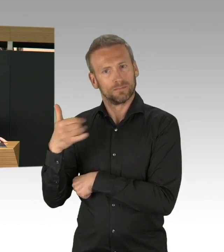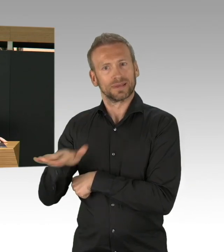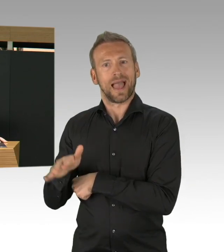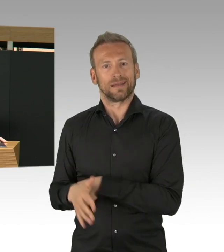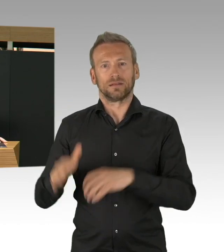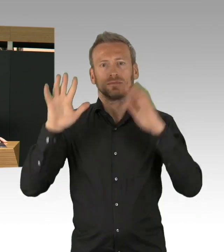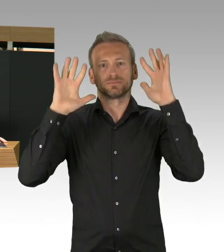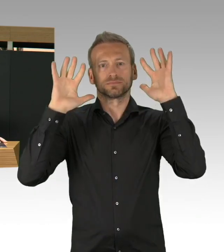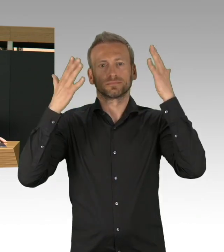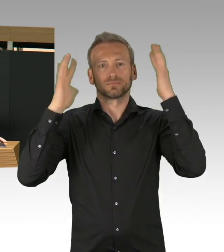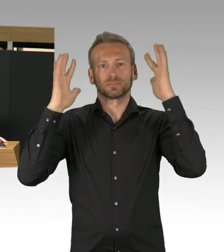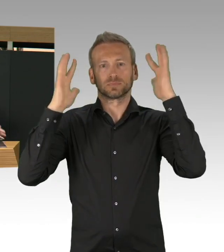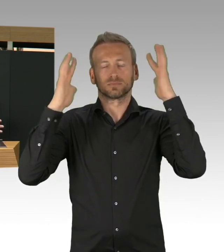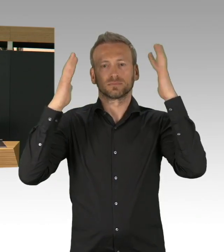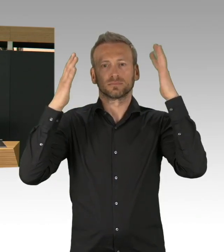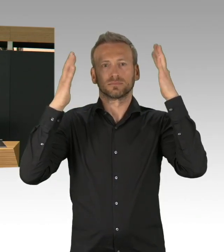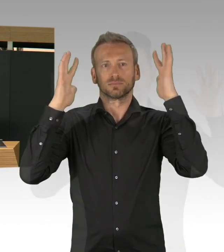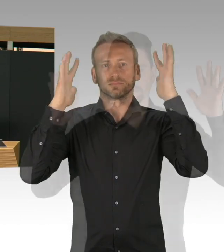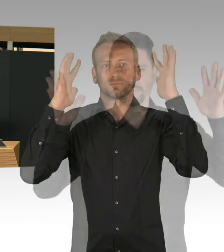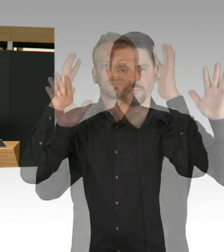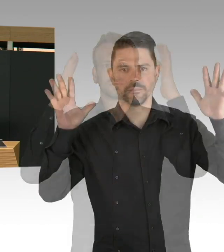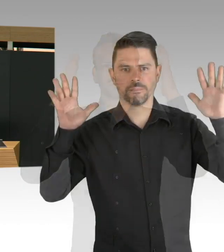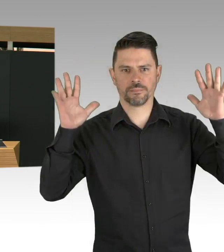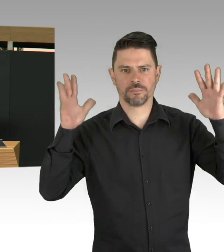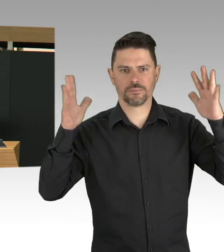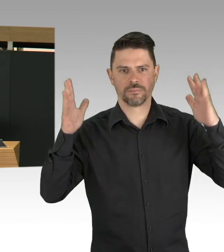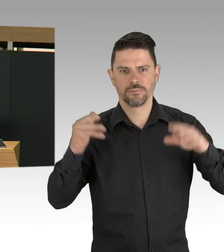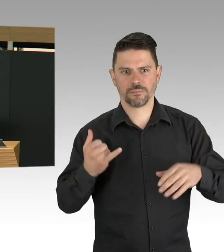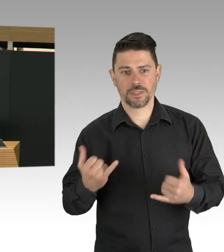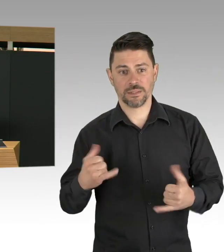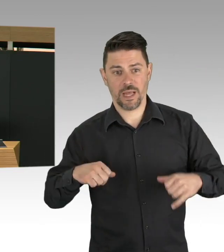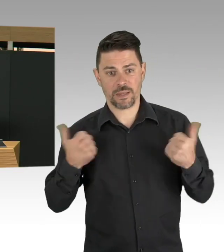im Bereich von Bildung und Einzelhandel und ich hab mal gesagt,